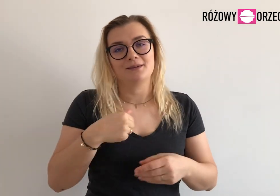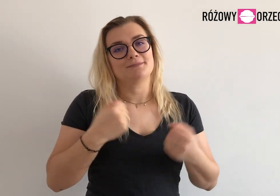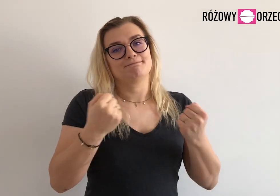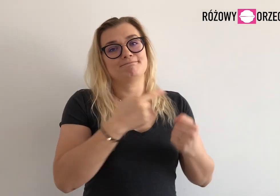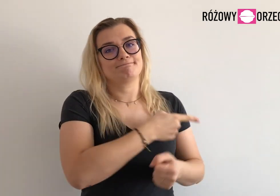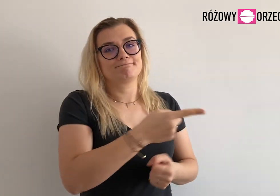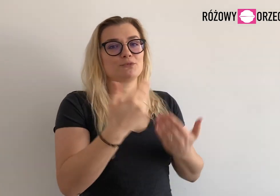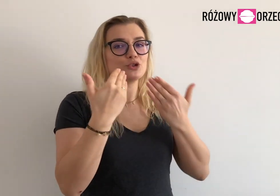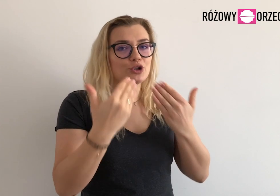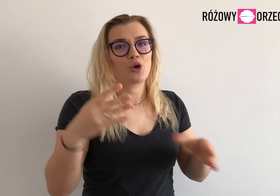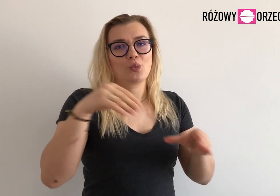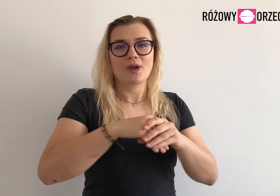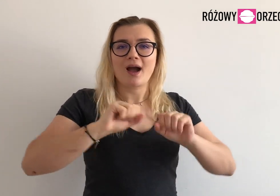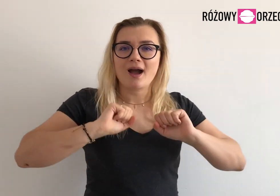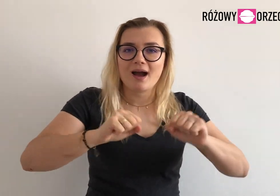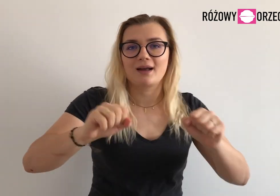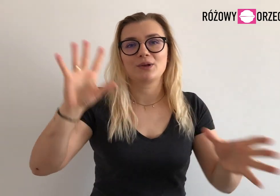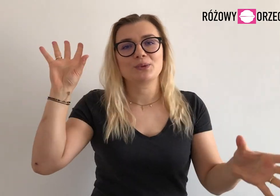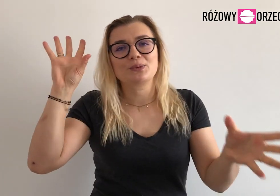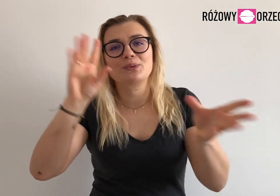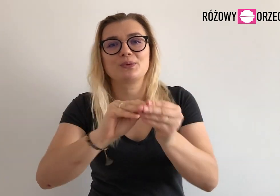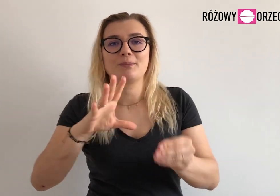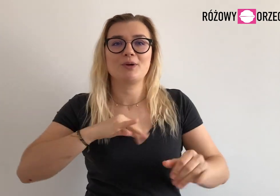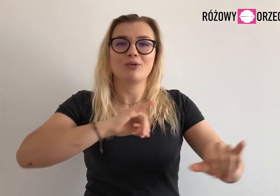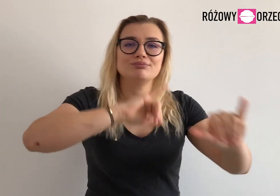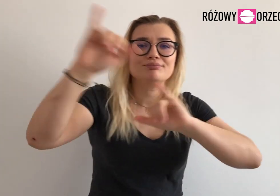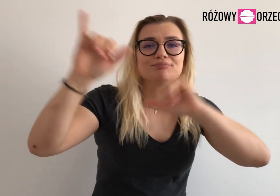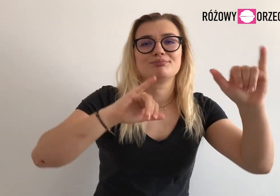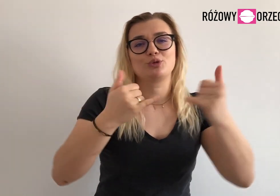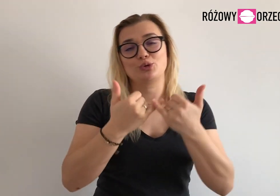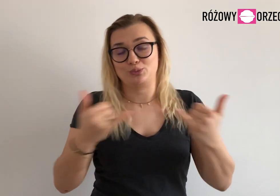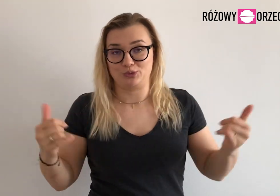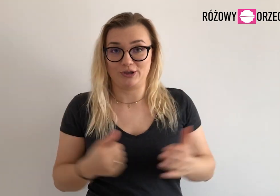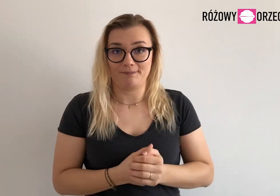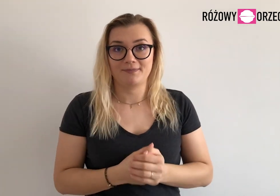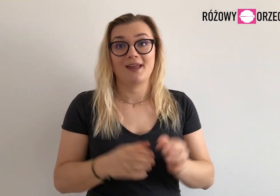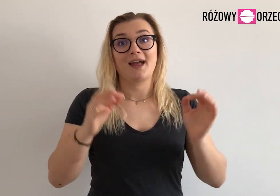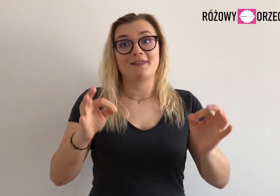Bardzo dziękujemy im za dotychczasowe działania i wyjazdy.